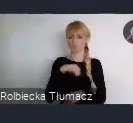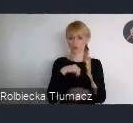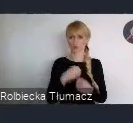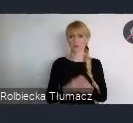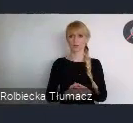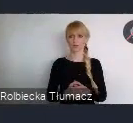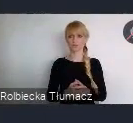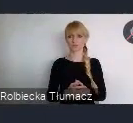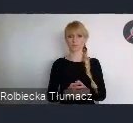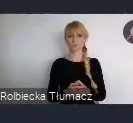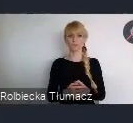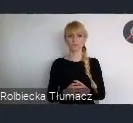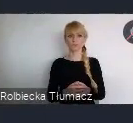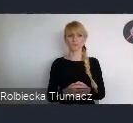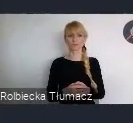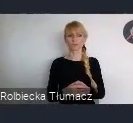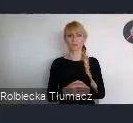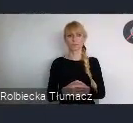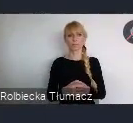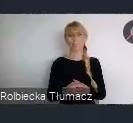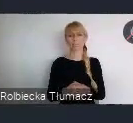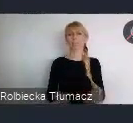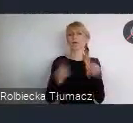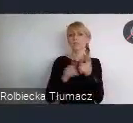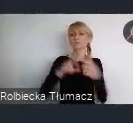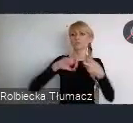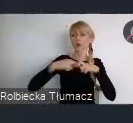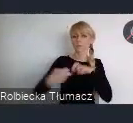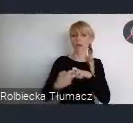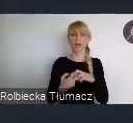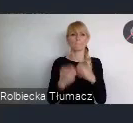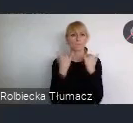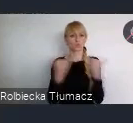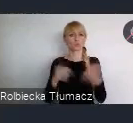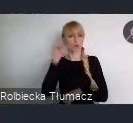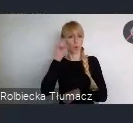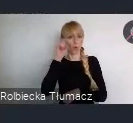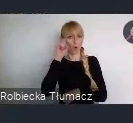O różnych problemach, czy wzywaniach związanych z realizacją tego tematu porozmawiać.